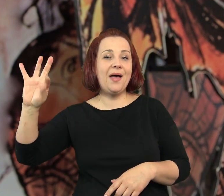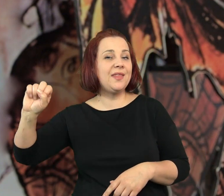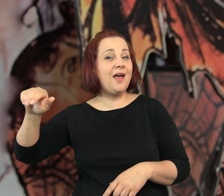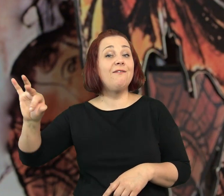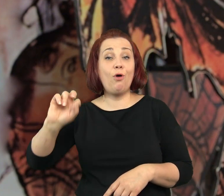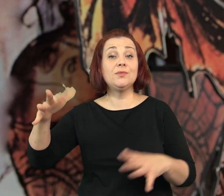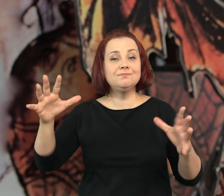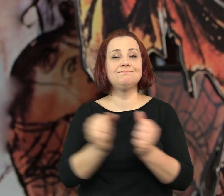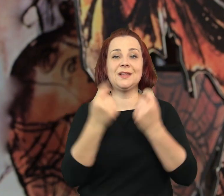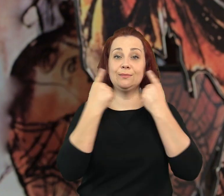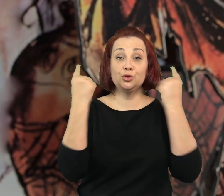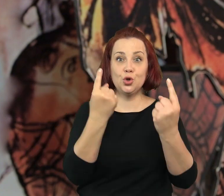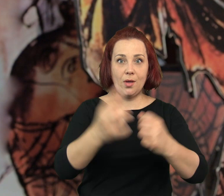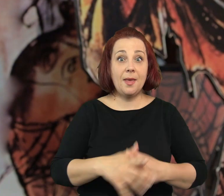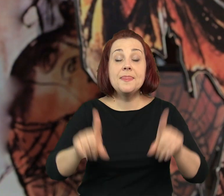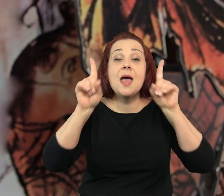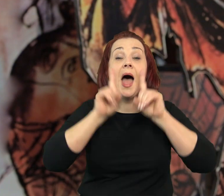Tuba i Patefon znaleźli.